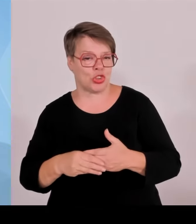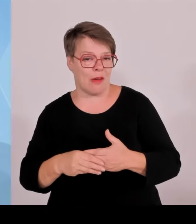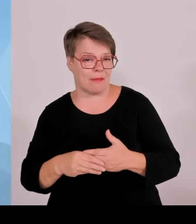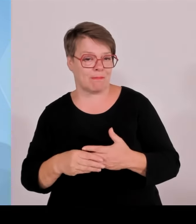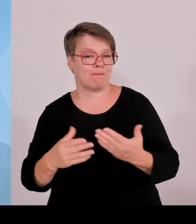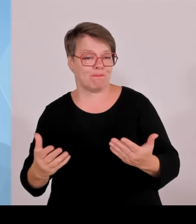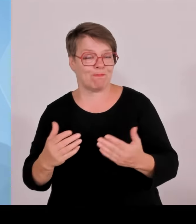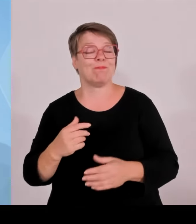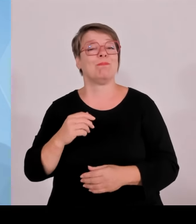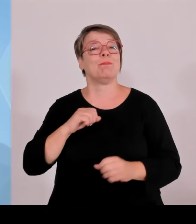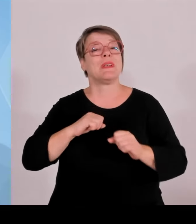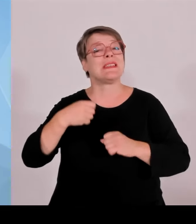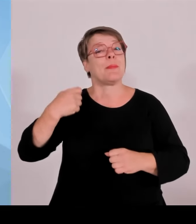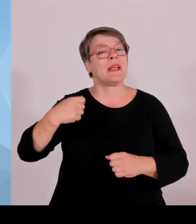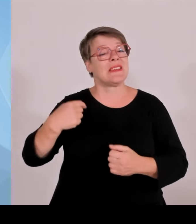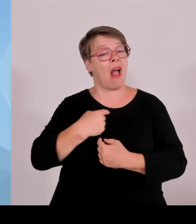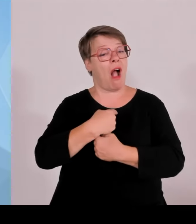aufgegangen, es gab auch keine Zwischenfälle.